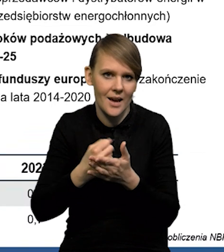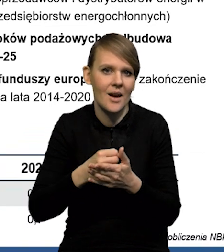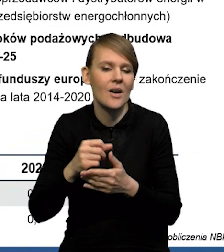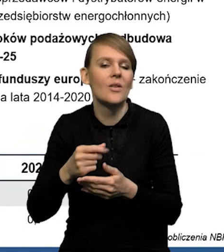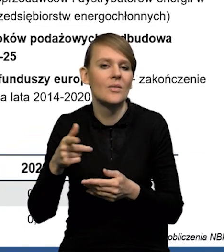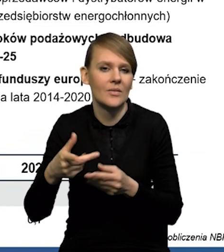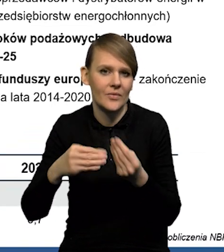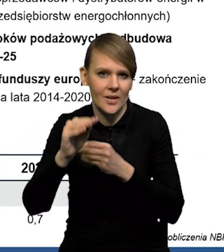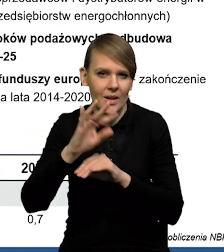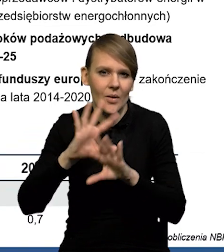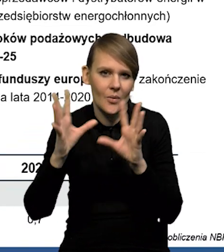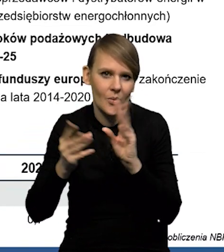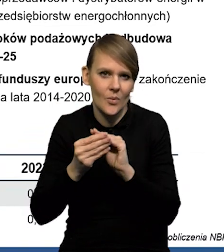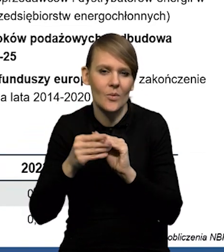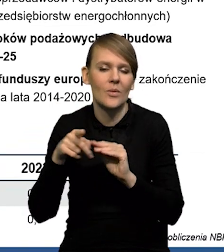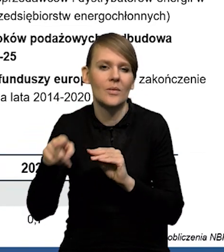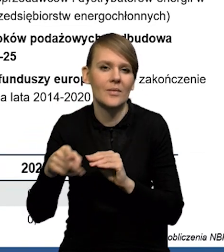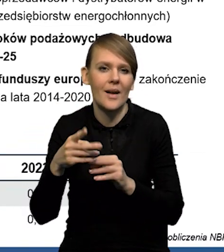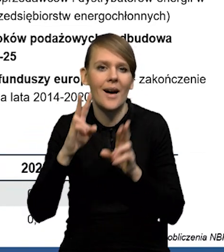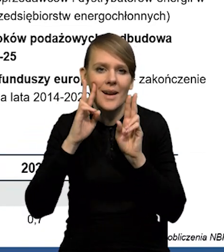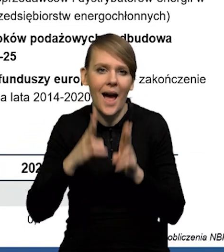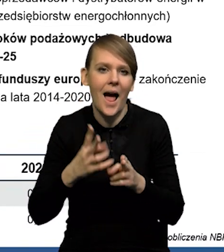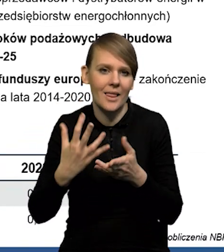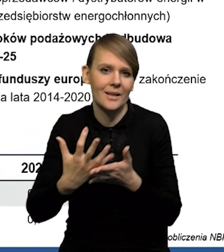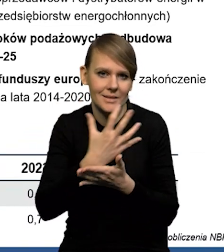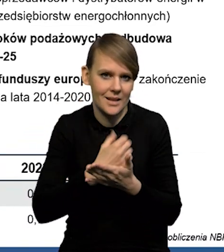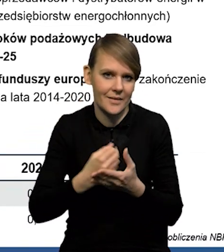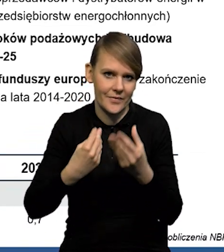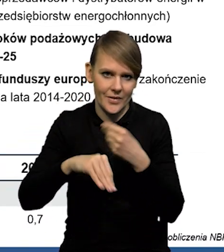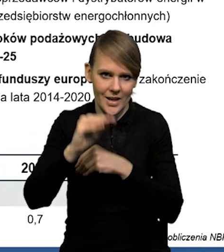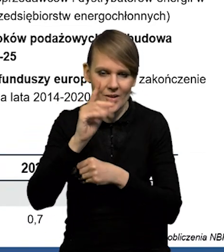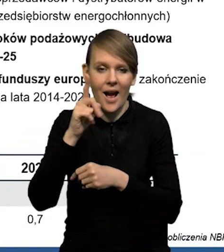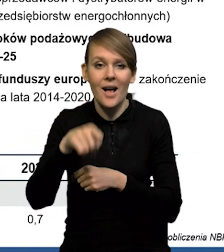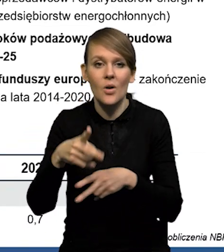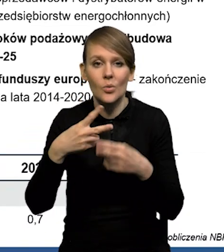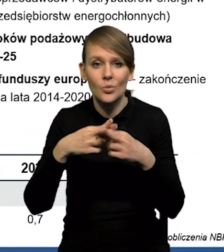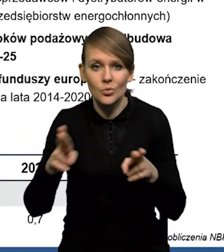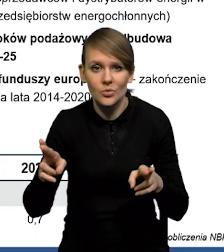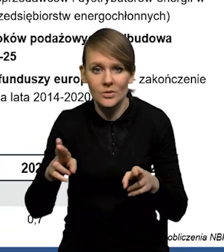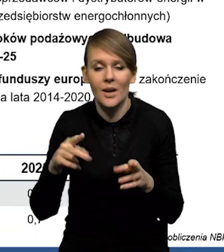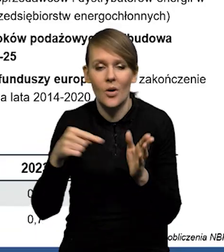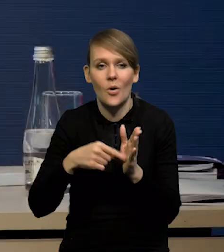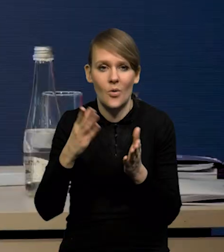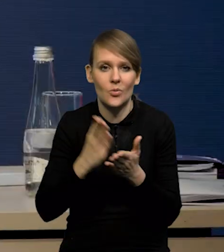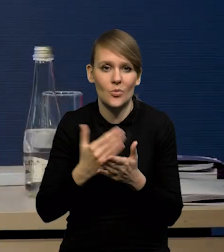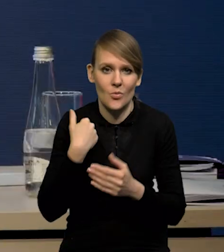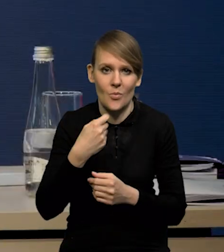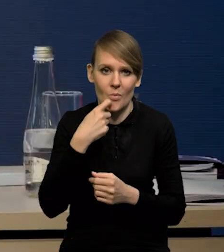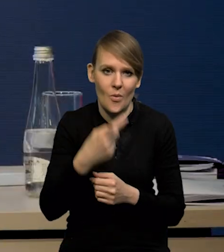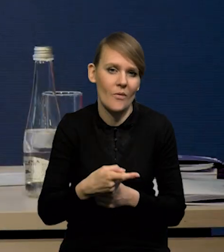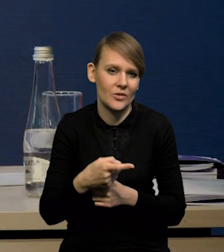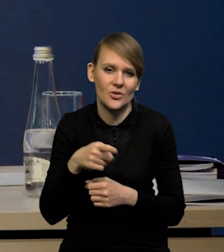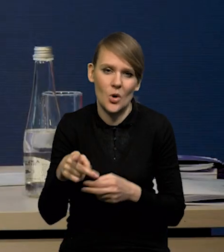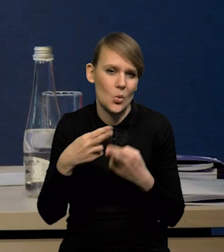co daje nam łącznie wyższą ścieżkę realnych wynagrodzeń, ale te różnice, tak jak już mówiliśmy, są stosunkowo niewielkie.